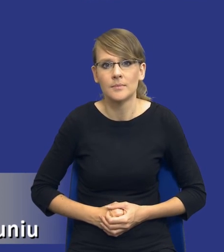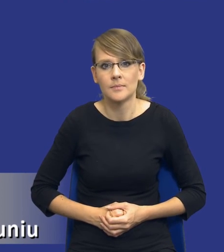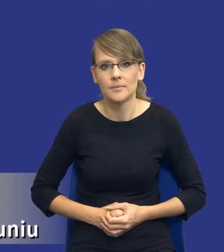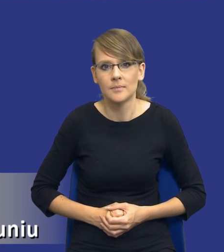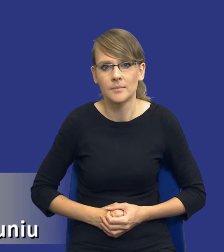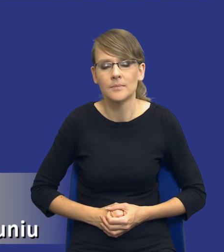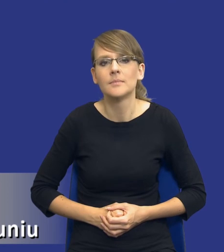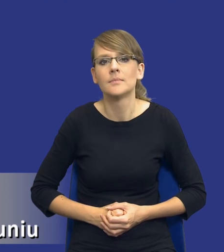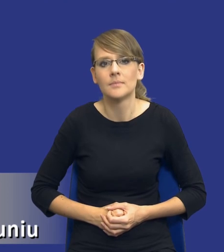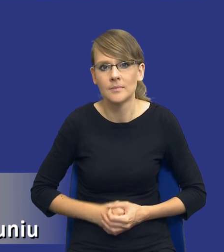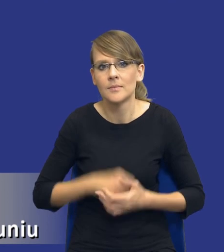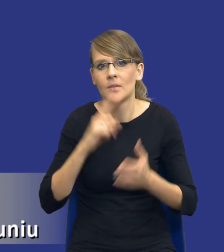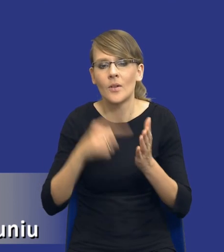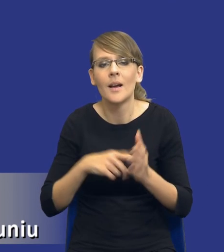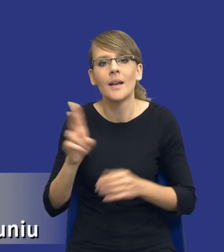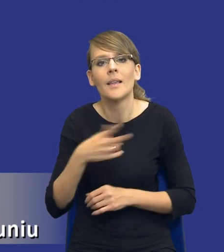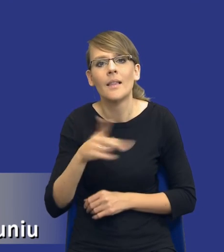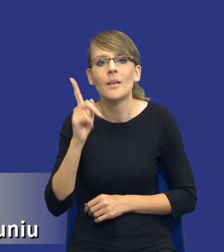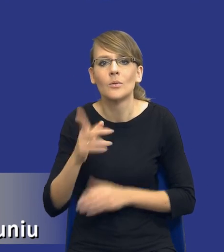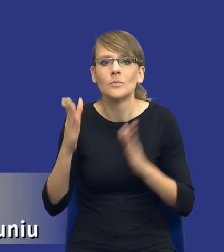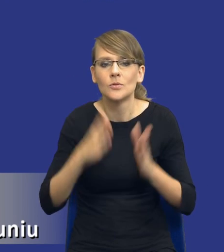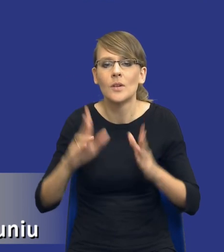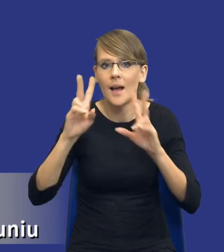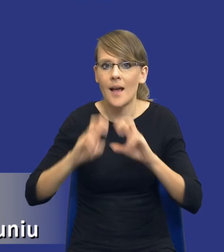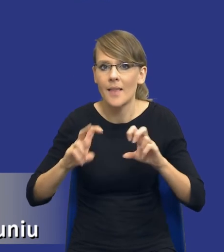Właśnie, kiedy należy sporządzić analizę potrzeb i wymagań?